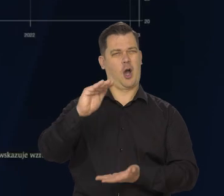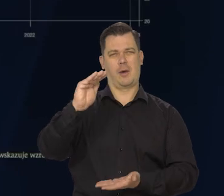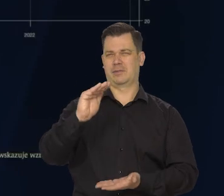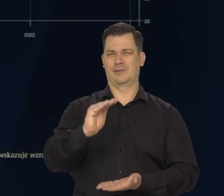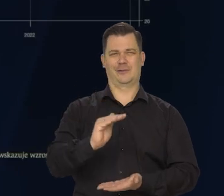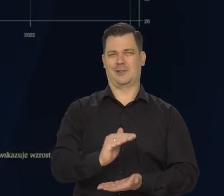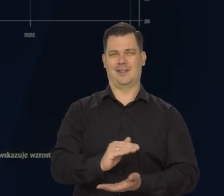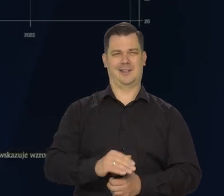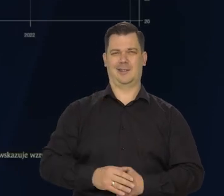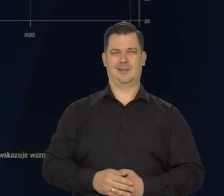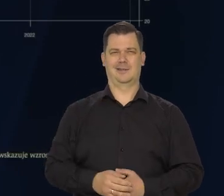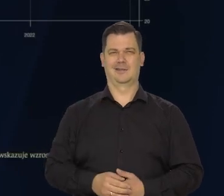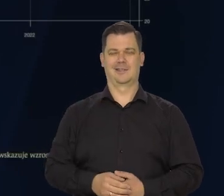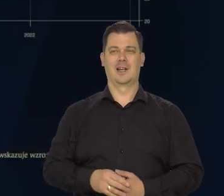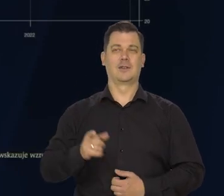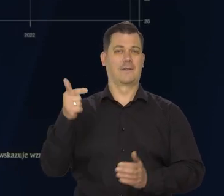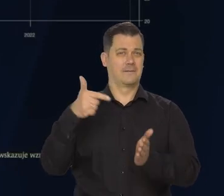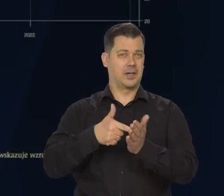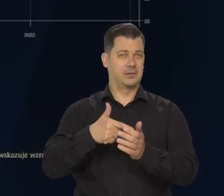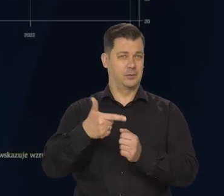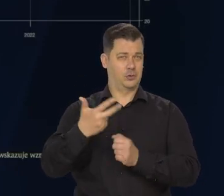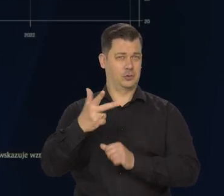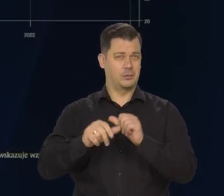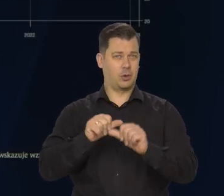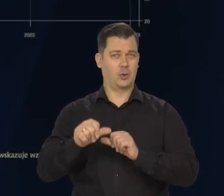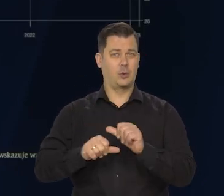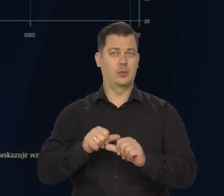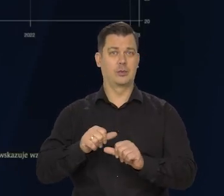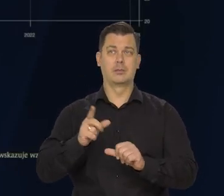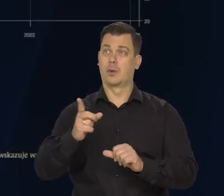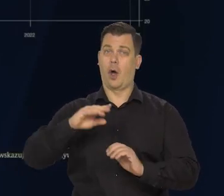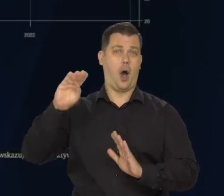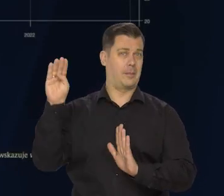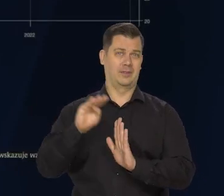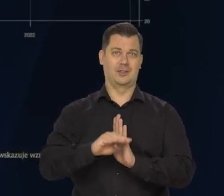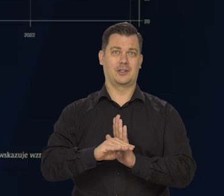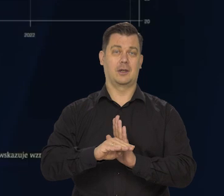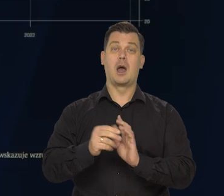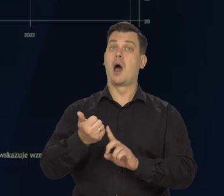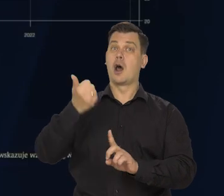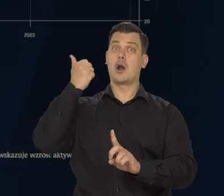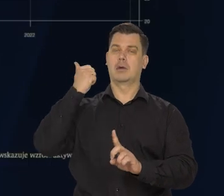W tym w 2023 roku znacznie niższy niż w roku ubiegłym.